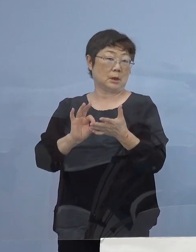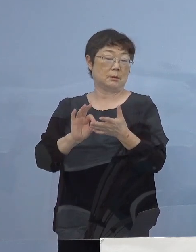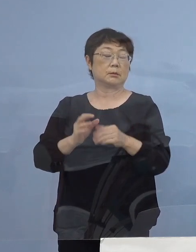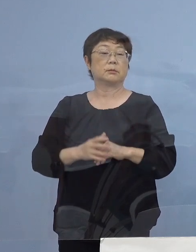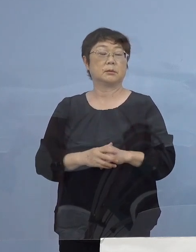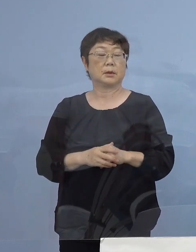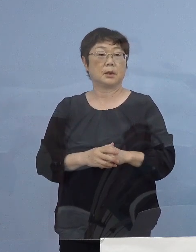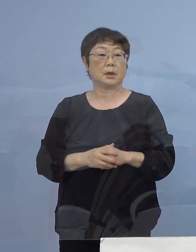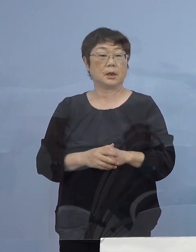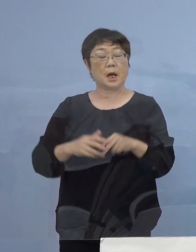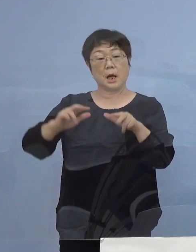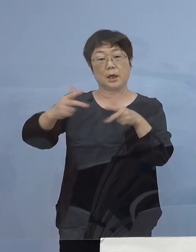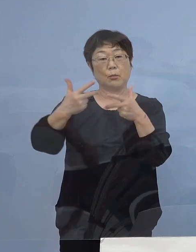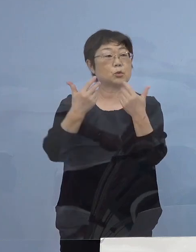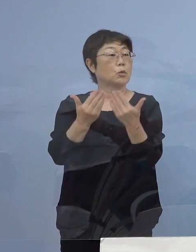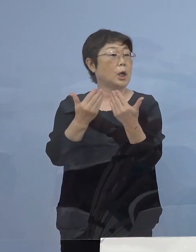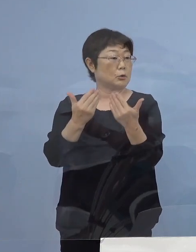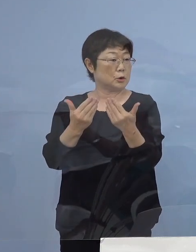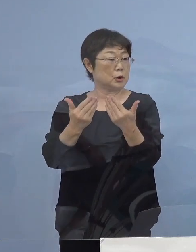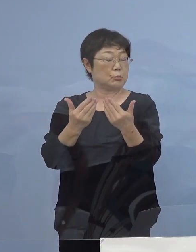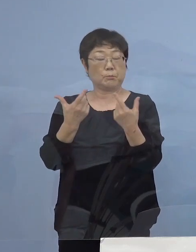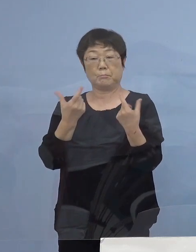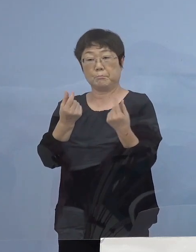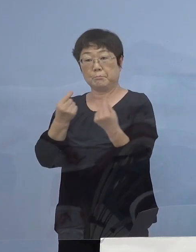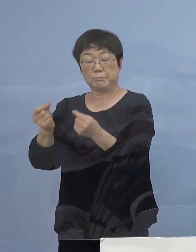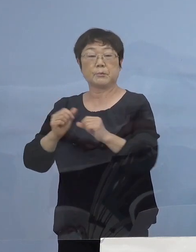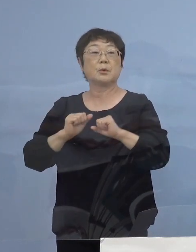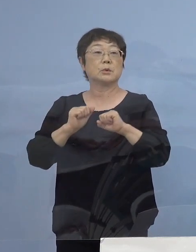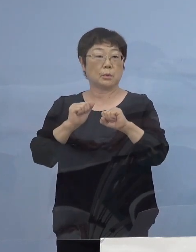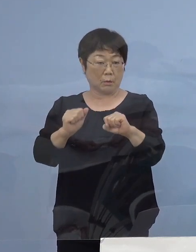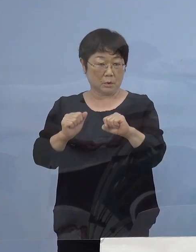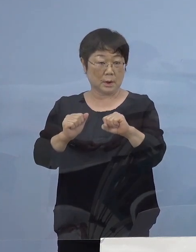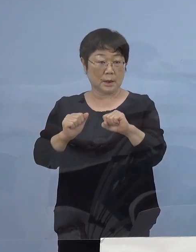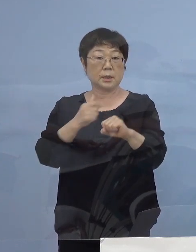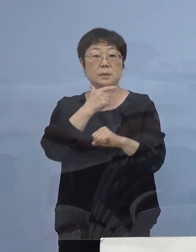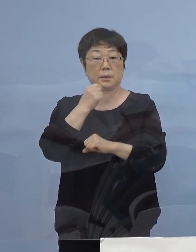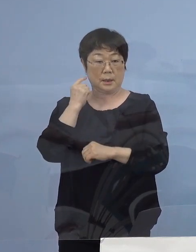リモート学習にも万全の備えを 行っていくこととしておりまして